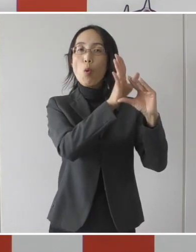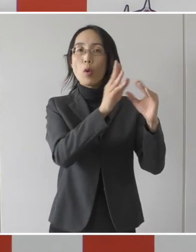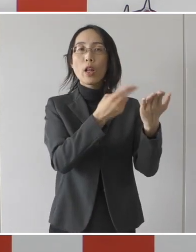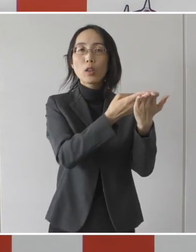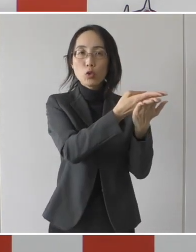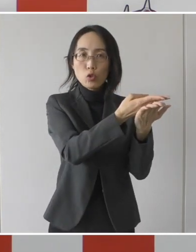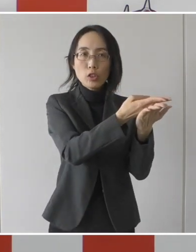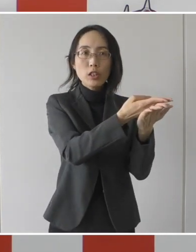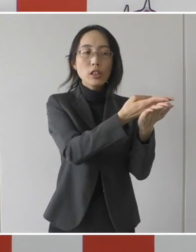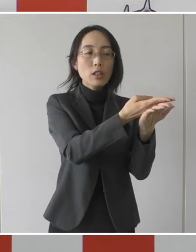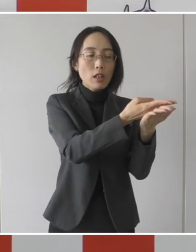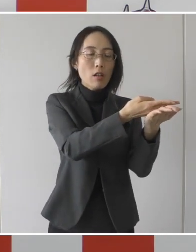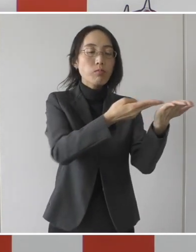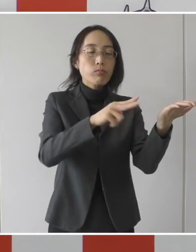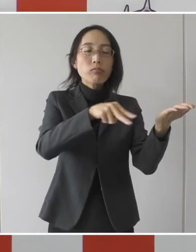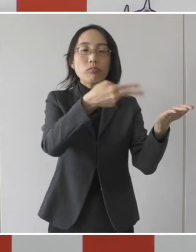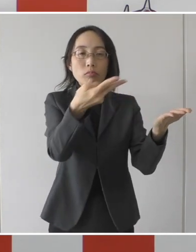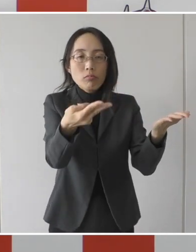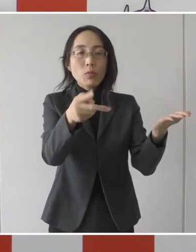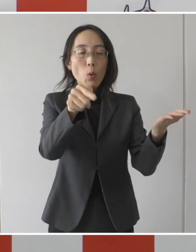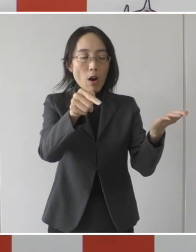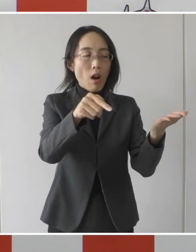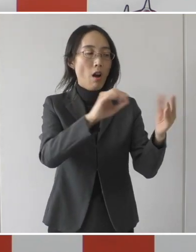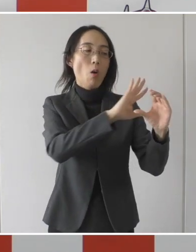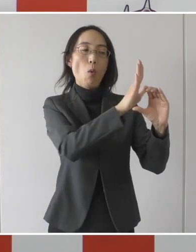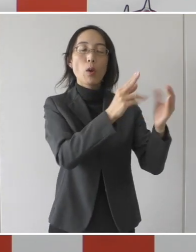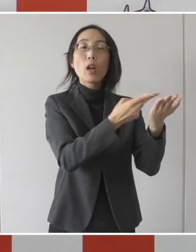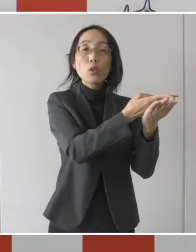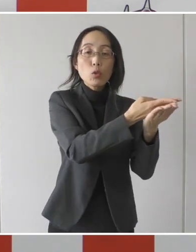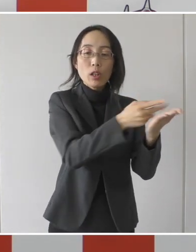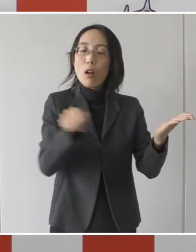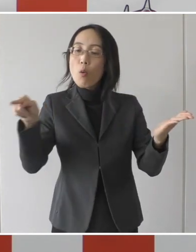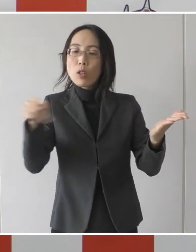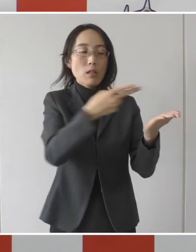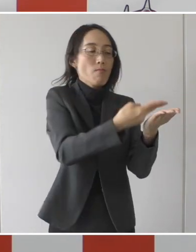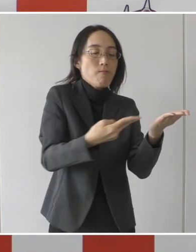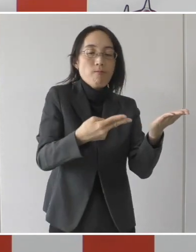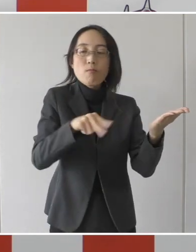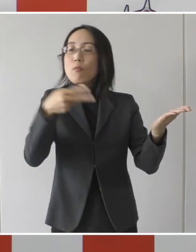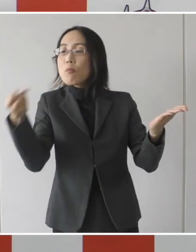先ほど2つの病院から転院していただければ当然ここの病院も